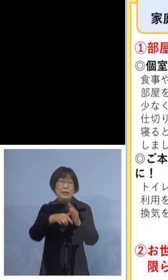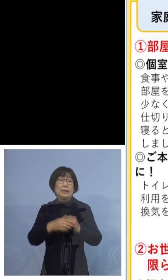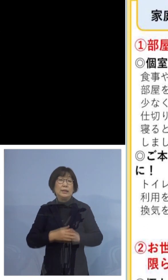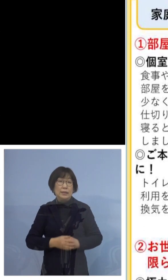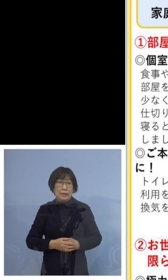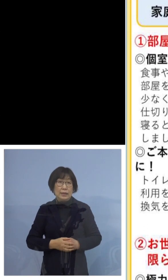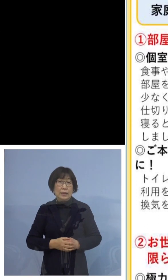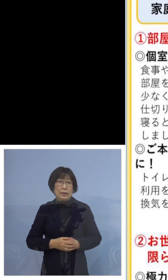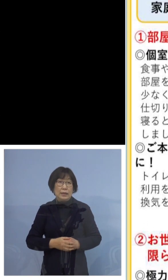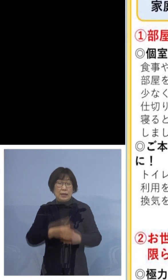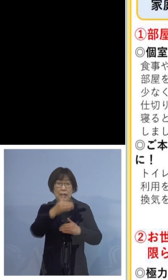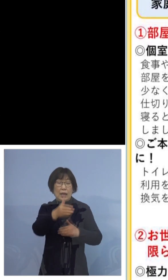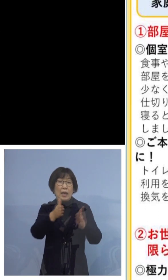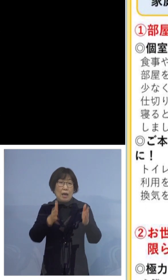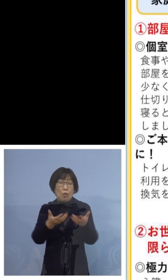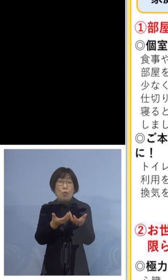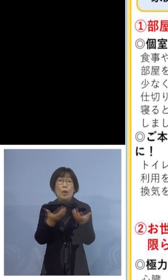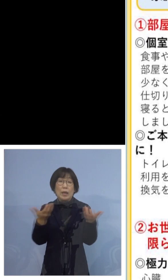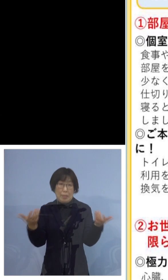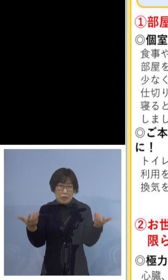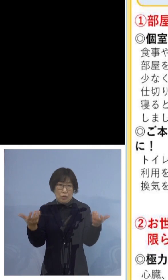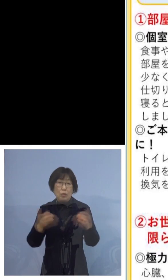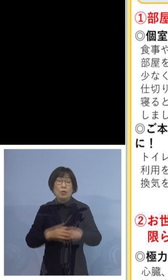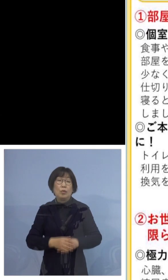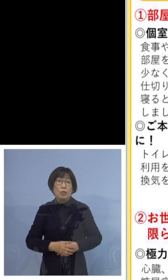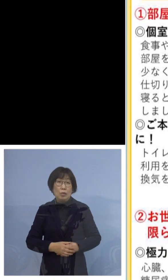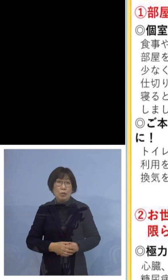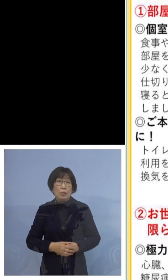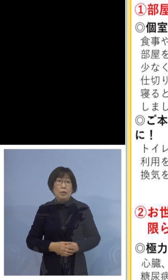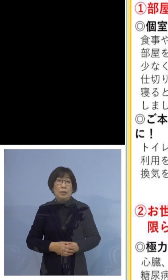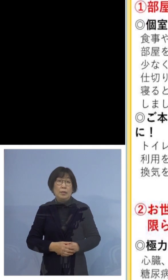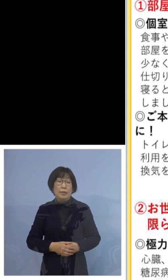部屋を分けましょう